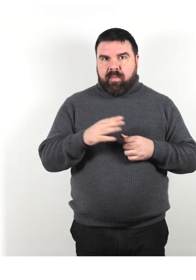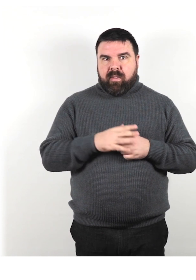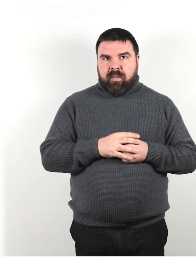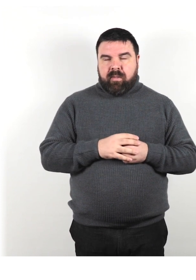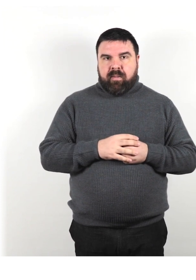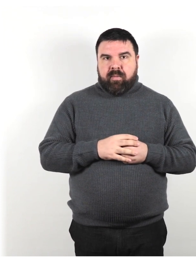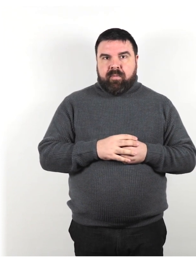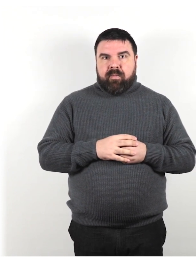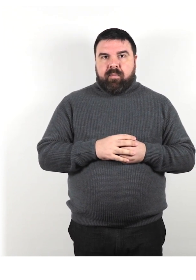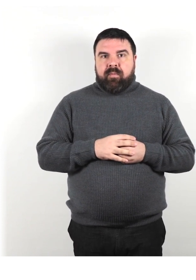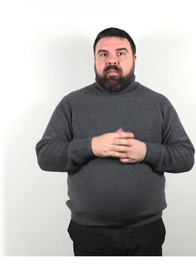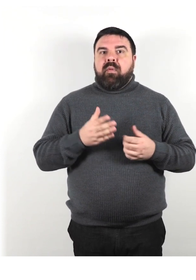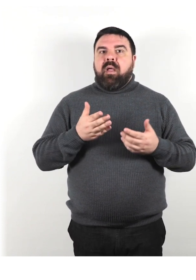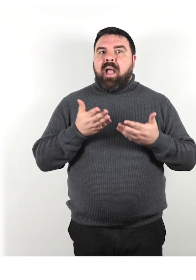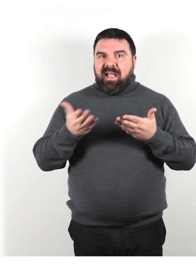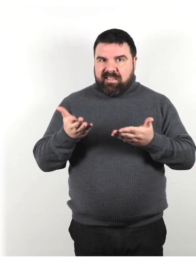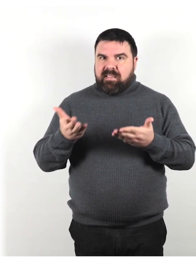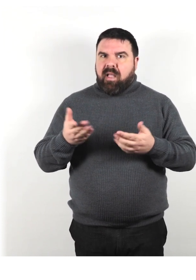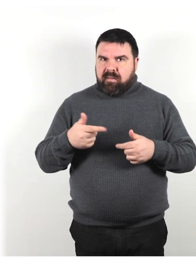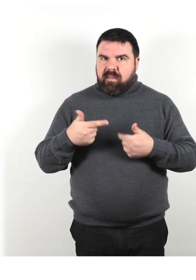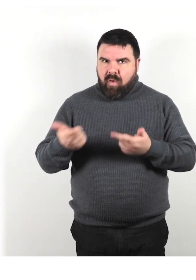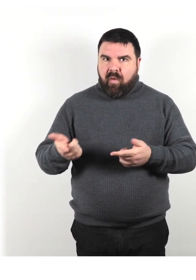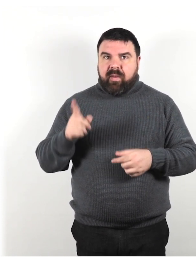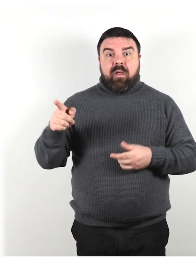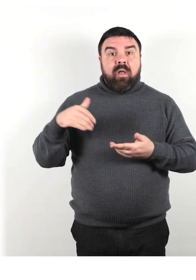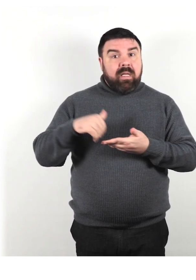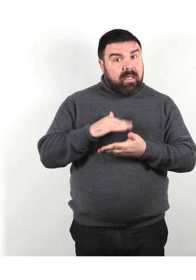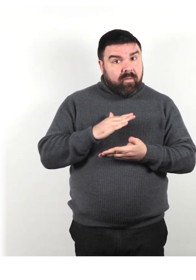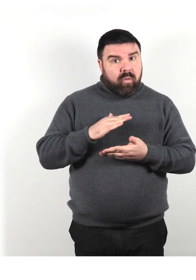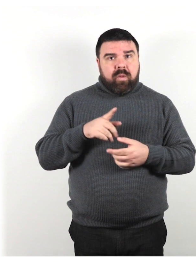Offri assistenza. Se l'offerta viene rifiutata, non insistere